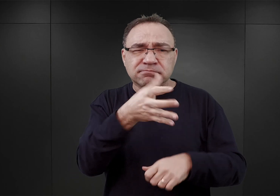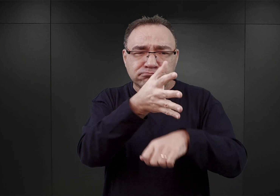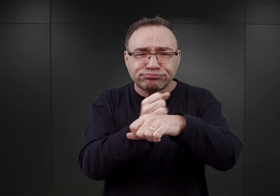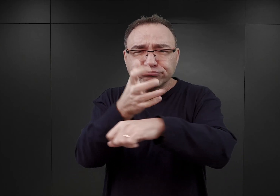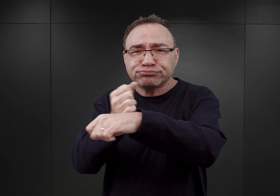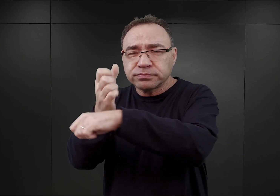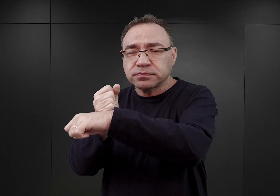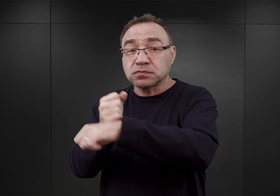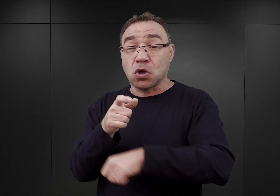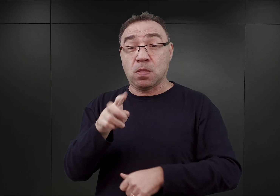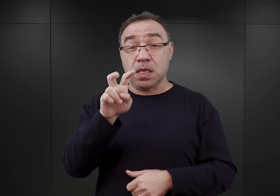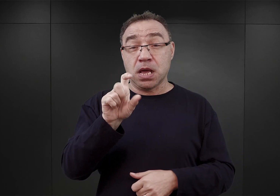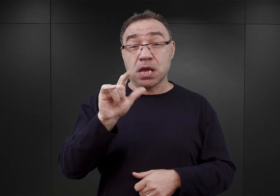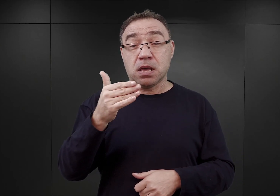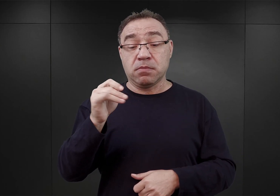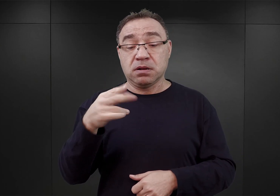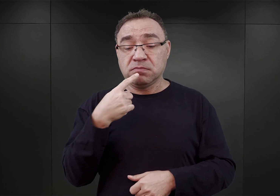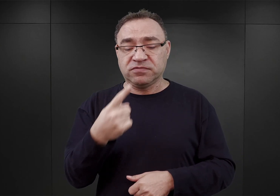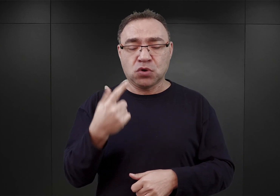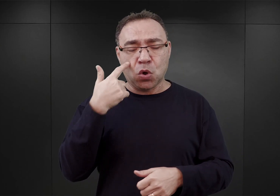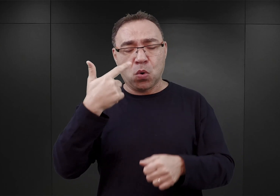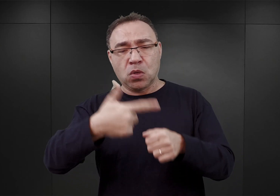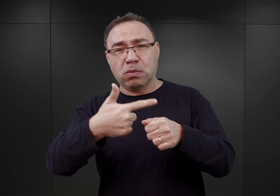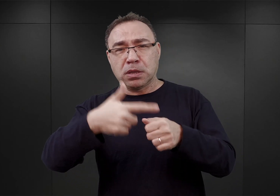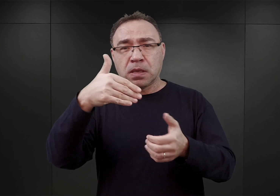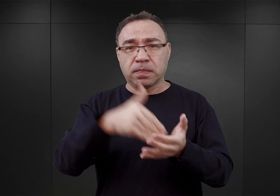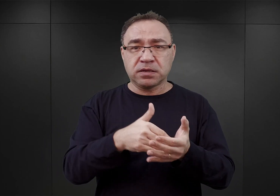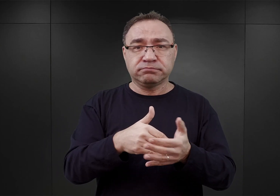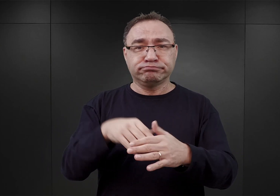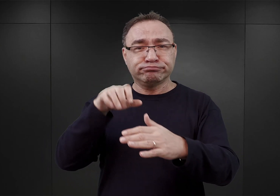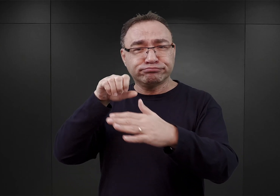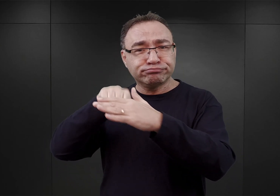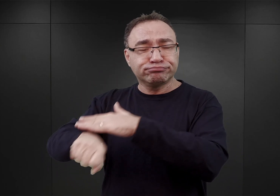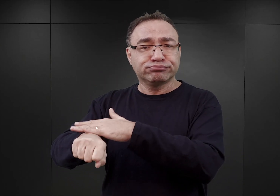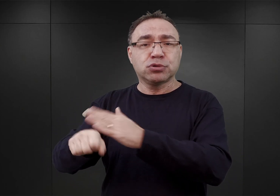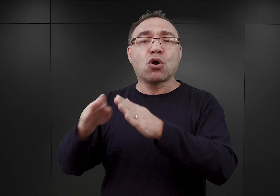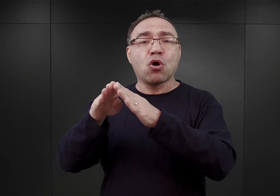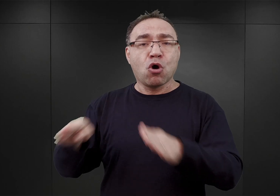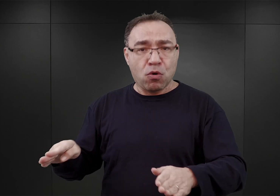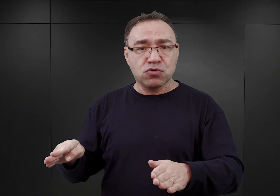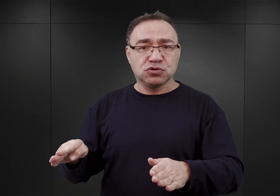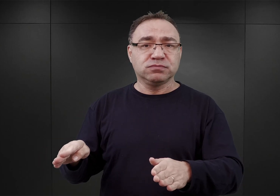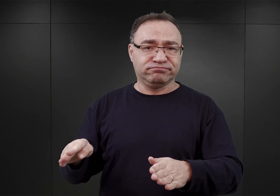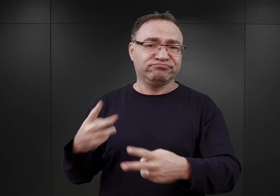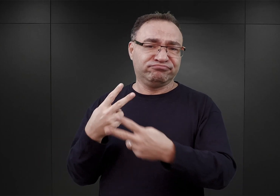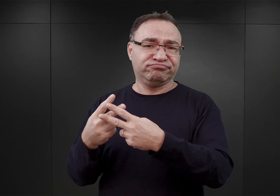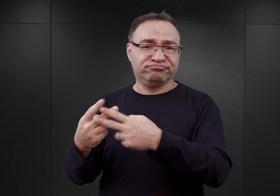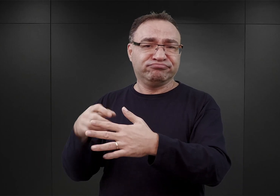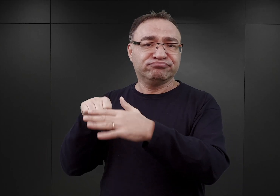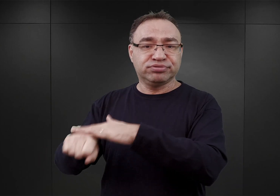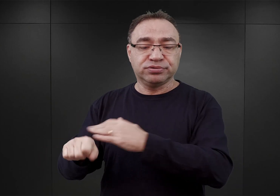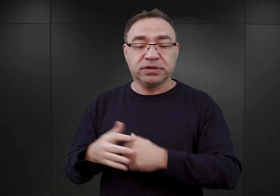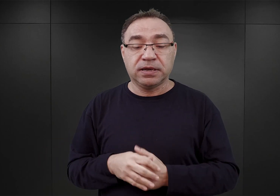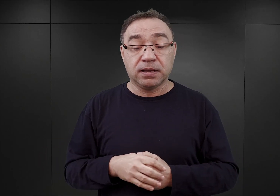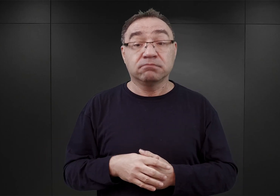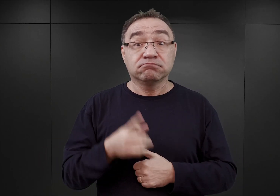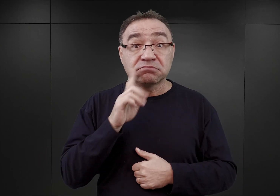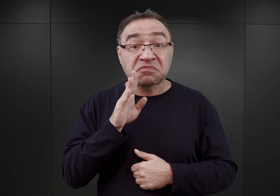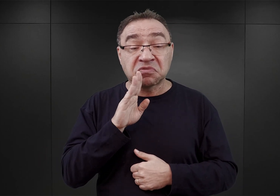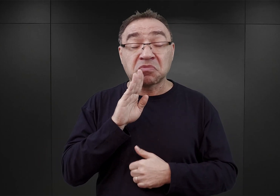około 20 000 z nich należy umieścić w obozie koncentracyjnym. Najprawdopodobniej tymże obozem koncentracyjnym